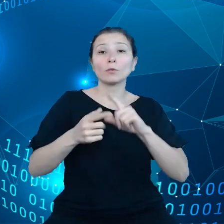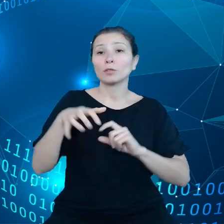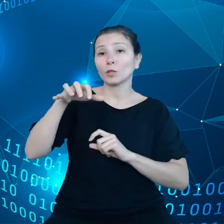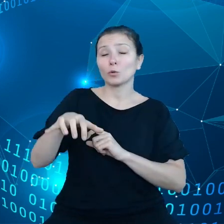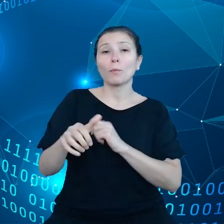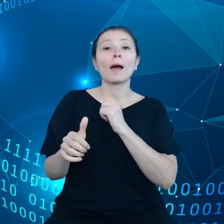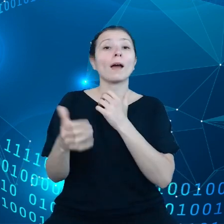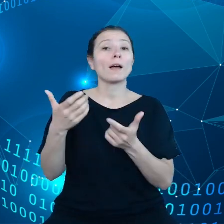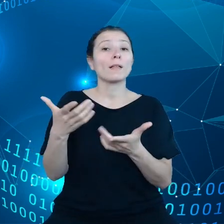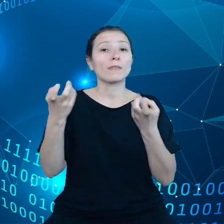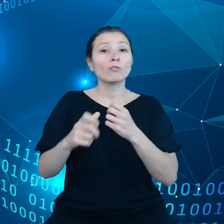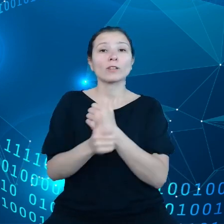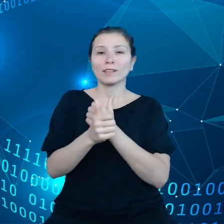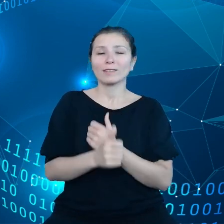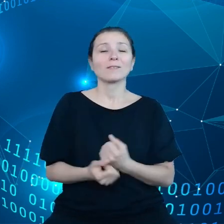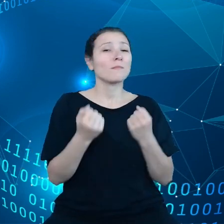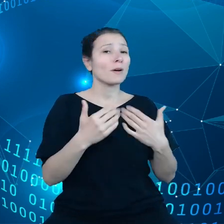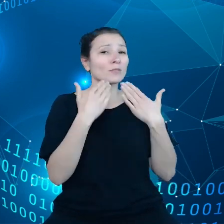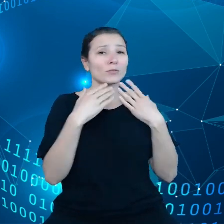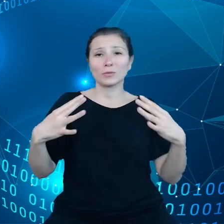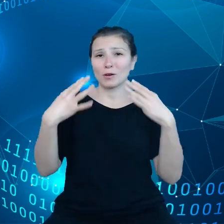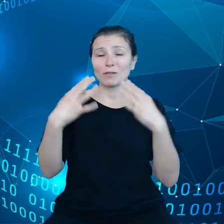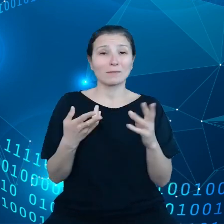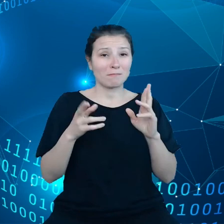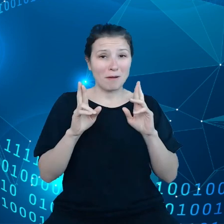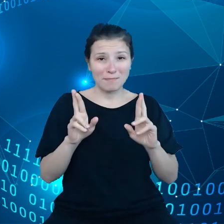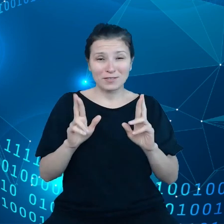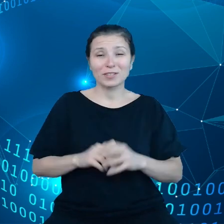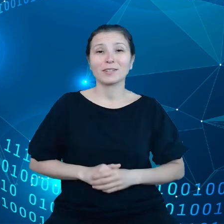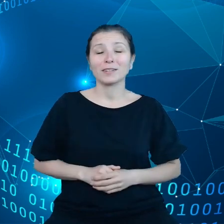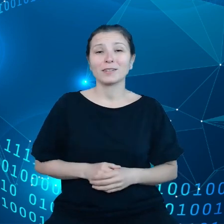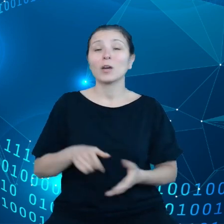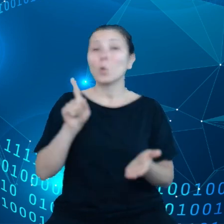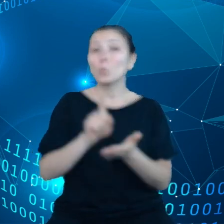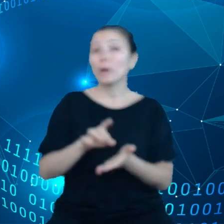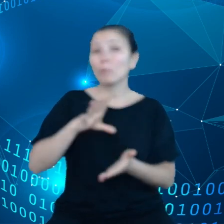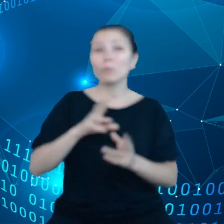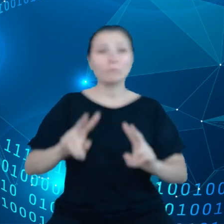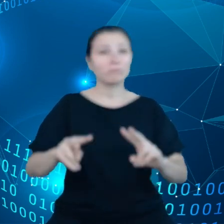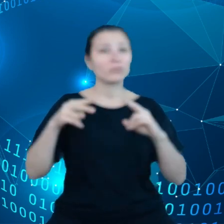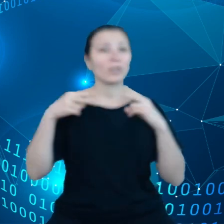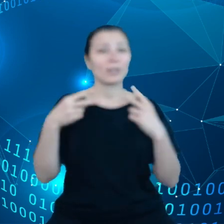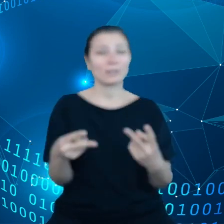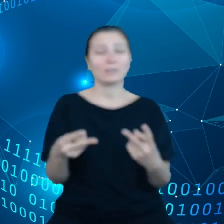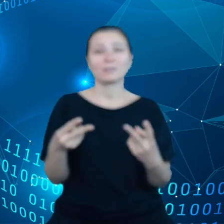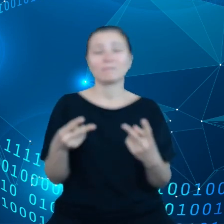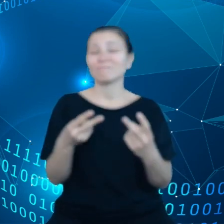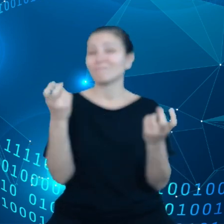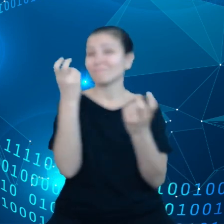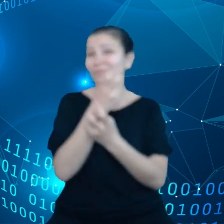Bardzo dziękuję za Państwa uwagę. Mam nadzieję, że udało mi się przekazać Państwu ciekawy wgląd w